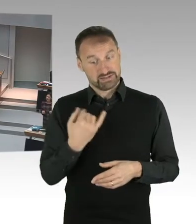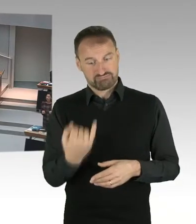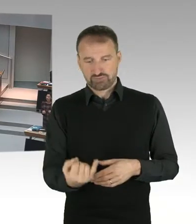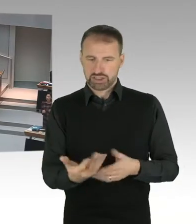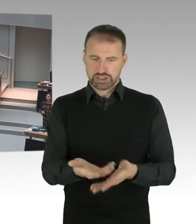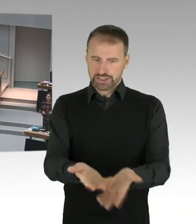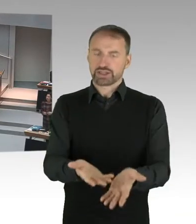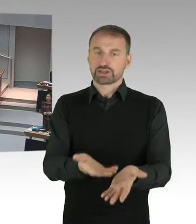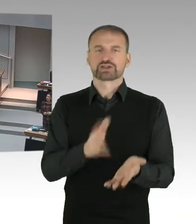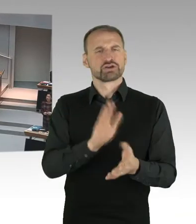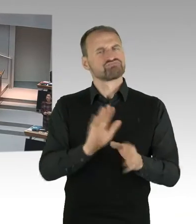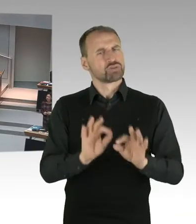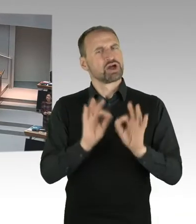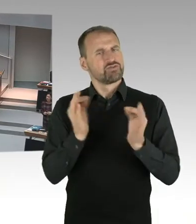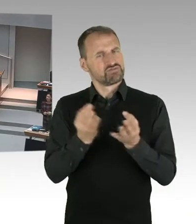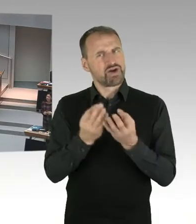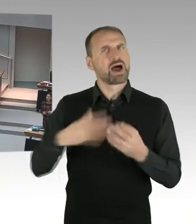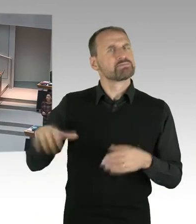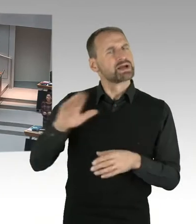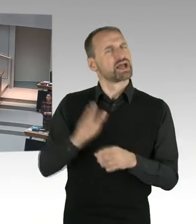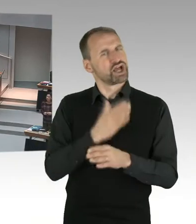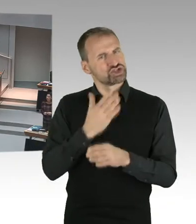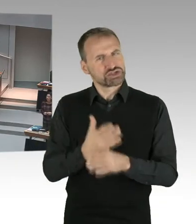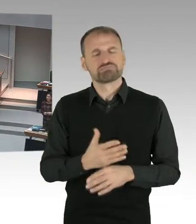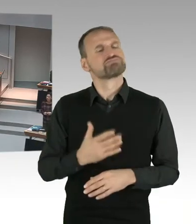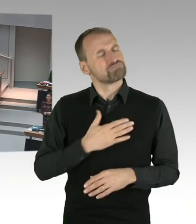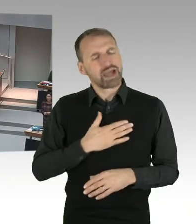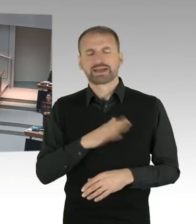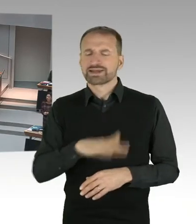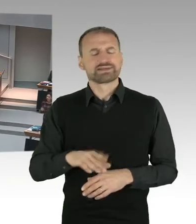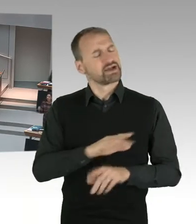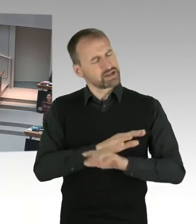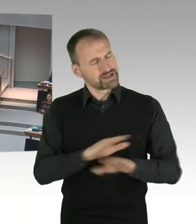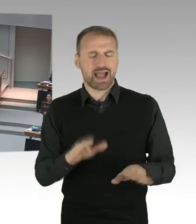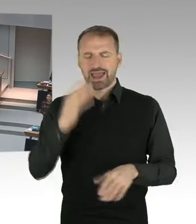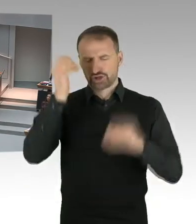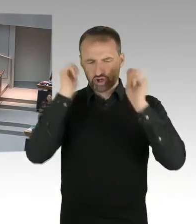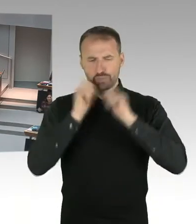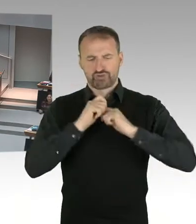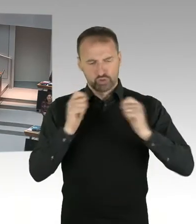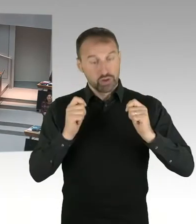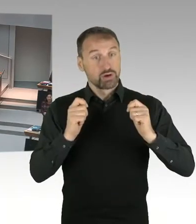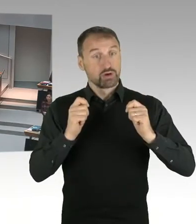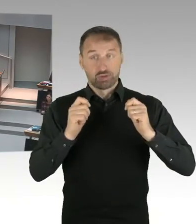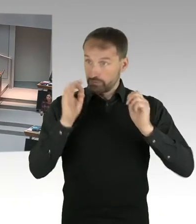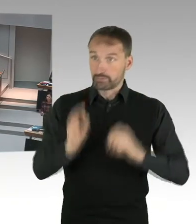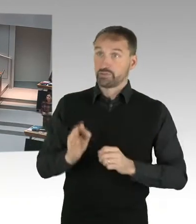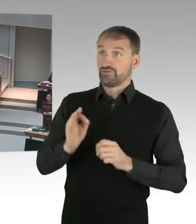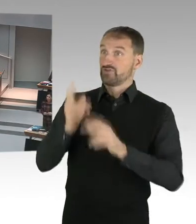Und dann habe ich eine Lehrerin vor mir, die ein Kopftuch trägt. Das kann doch nicht sein, dass sich dann Kinder die Frage stellen, bin ich eine gute oder eine schlechte Muslimin?